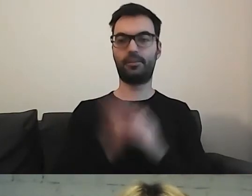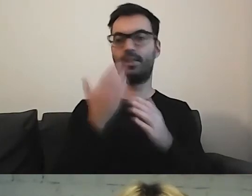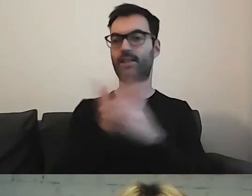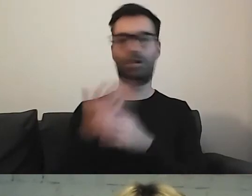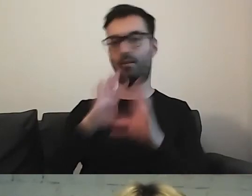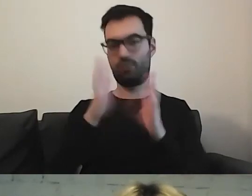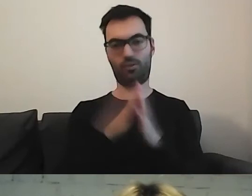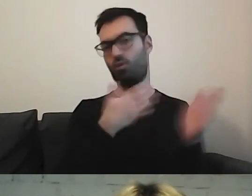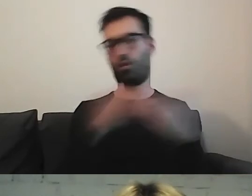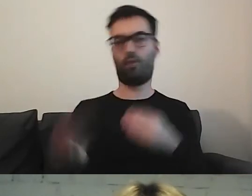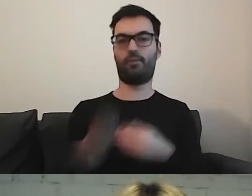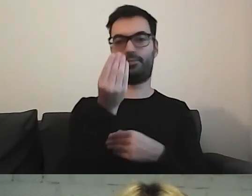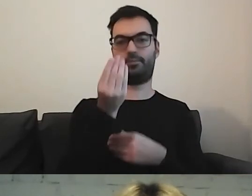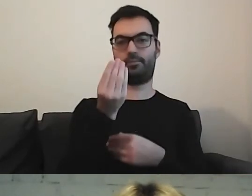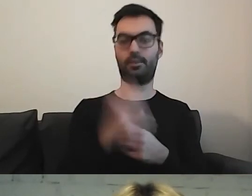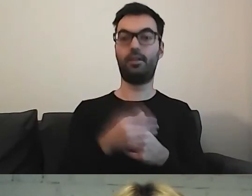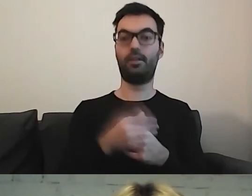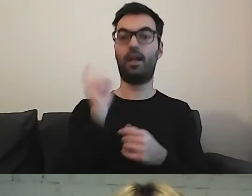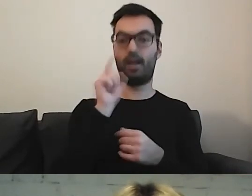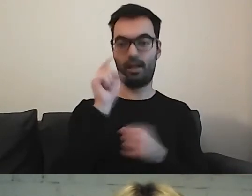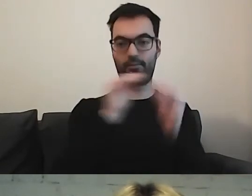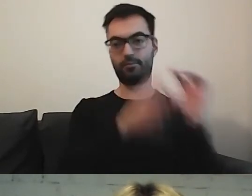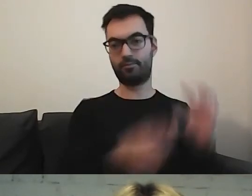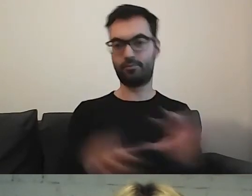Mamy to na wierzchu. Klikając to, przechodzimy do tekstu.